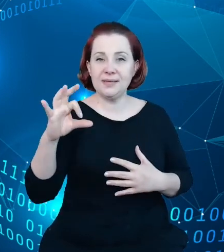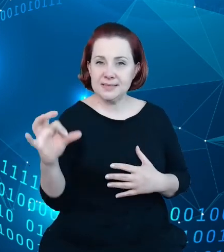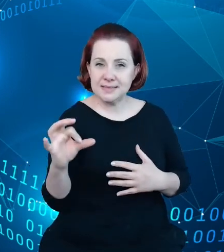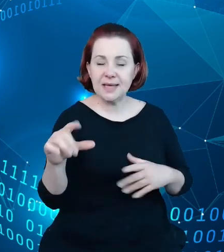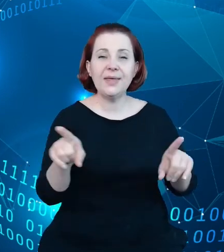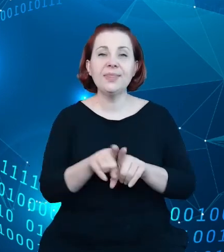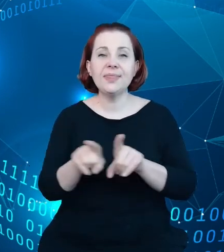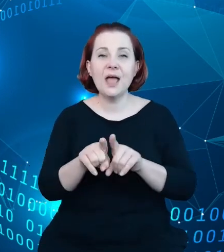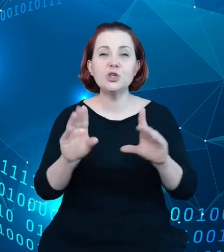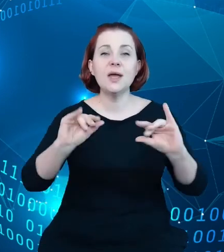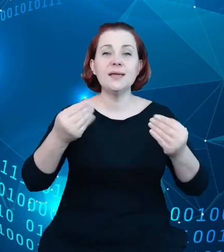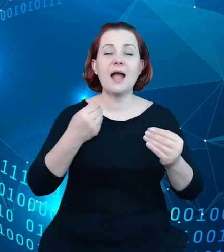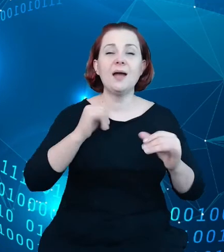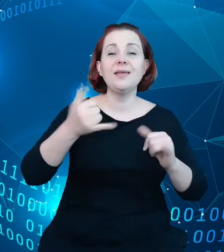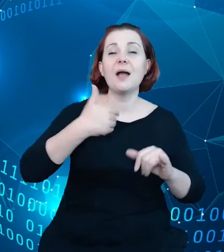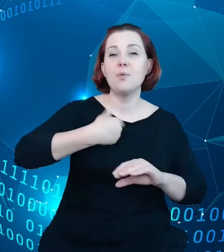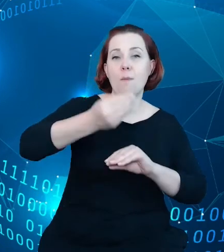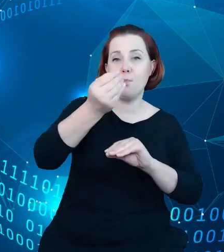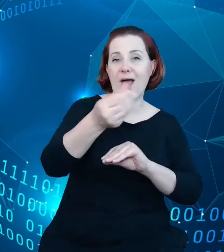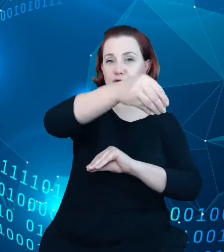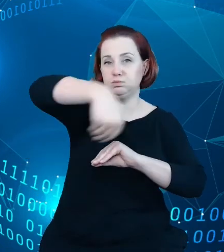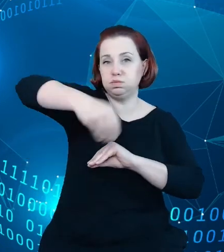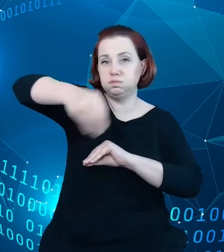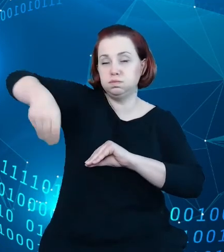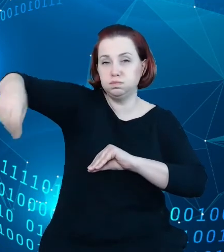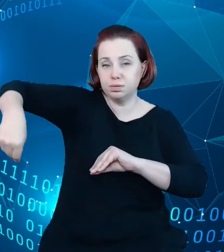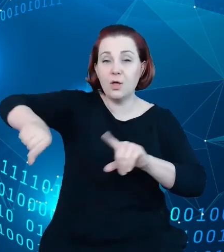płatniczymi, przetworzyć oraz przygotować do postaci analizy